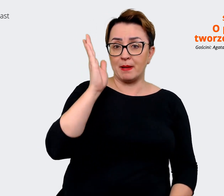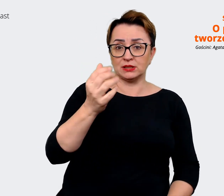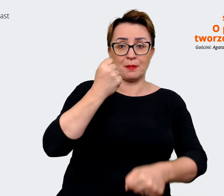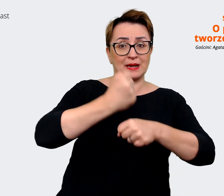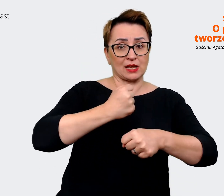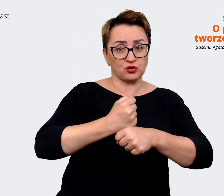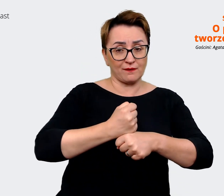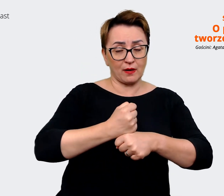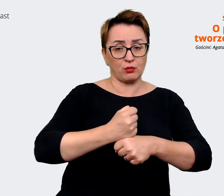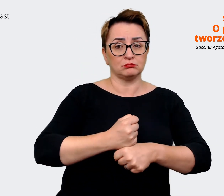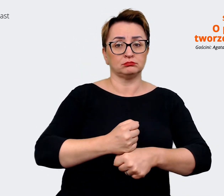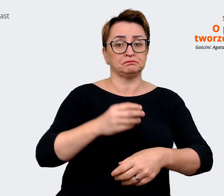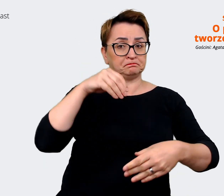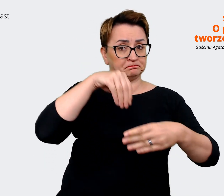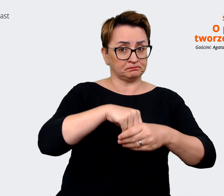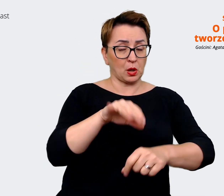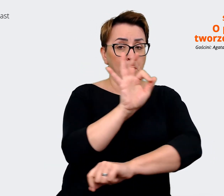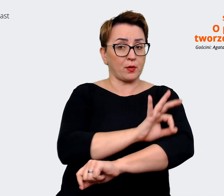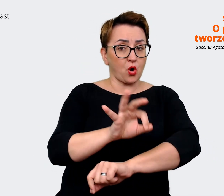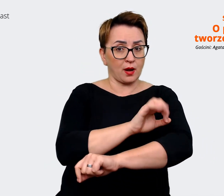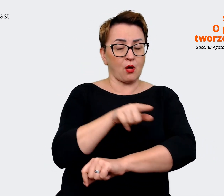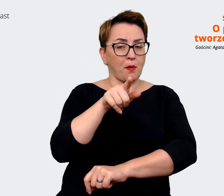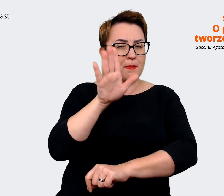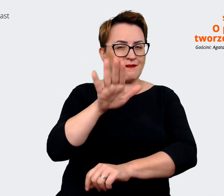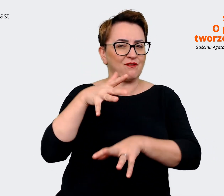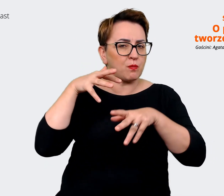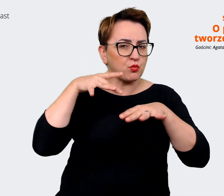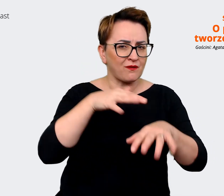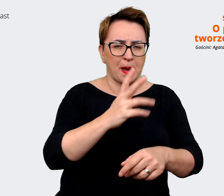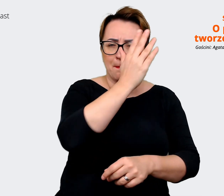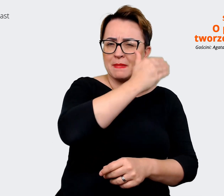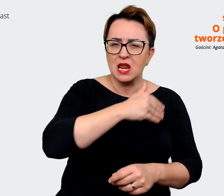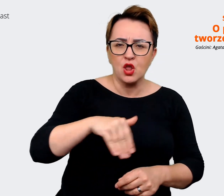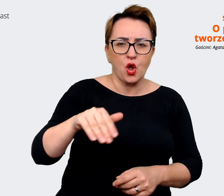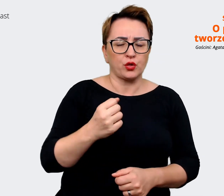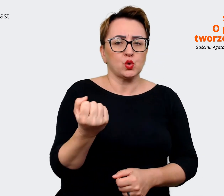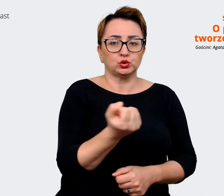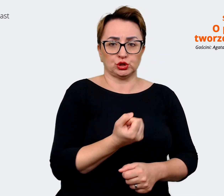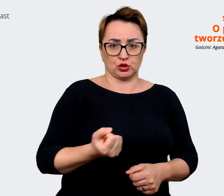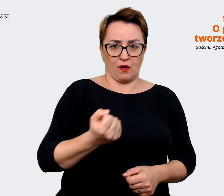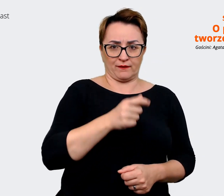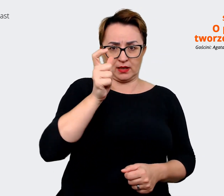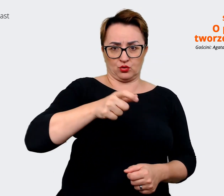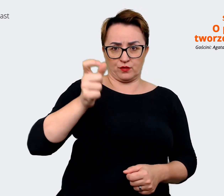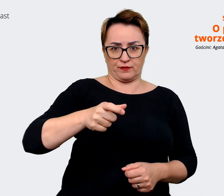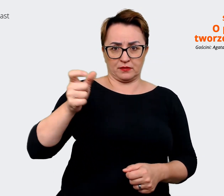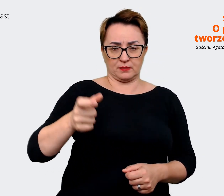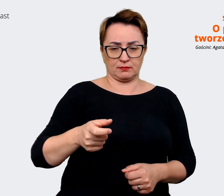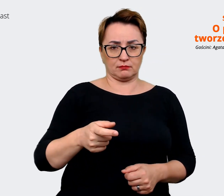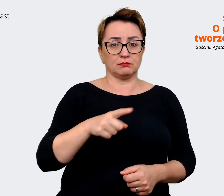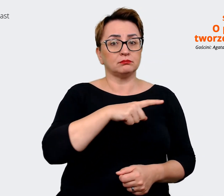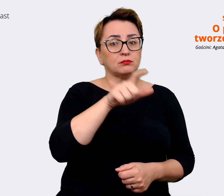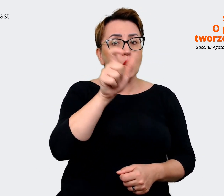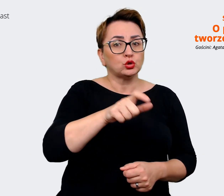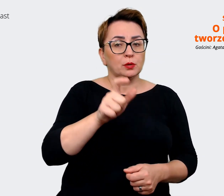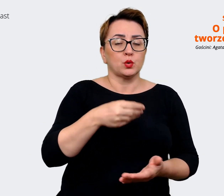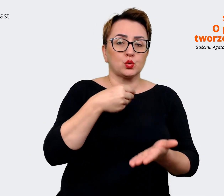projekcie, który wpływa na miliony użytkowników, kupujących i sprzedających na naszej platformie".